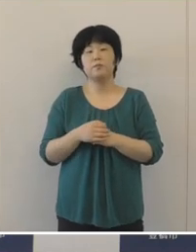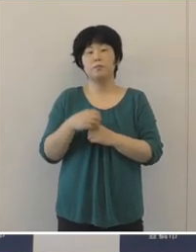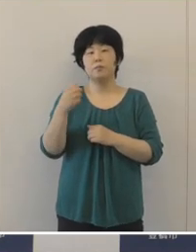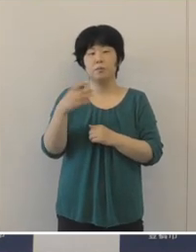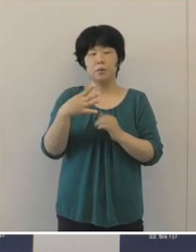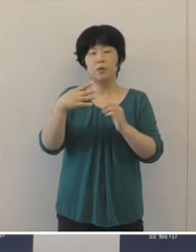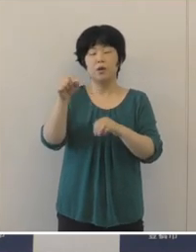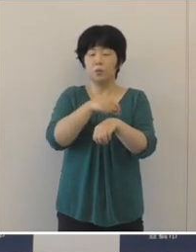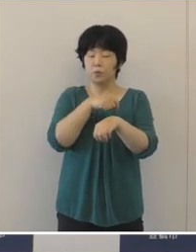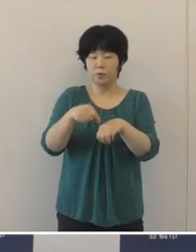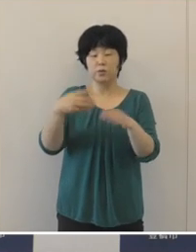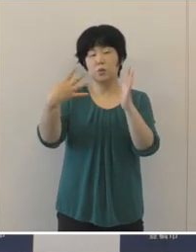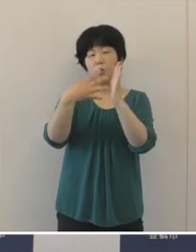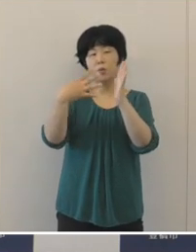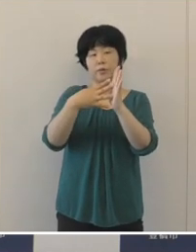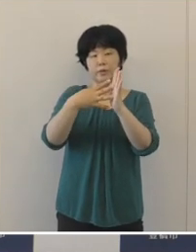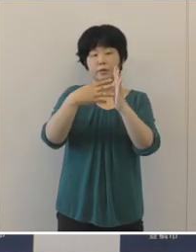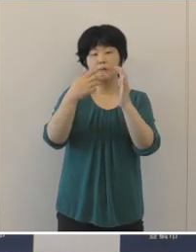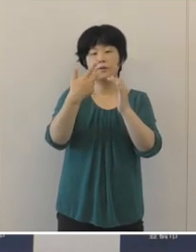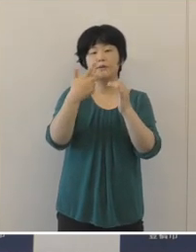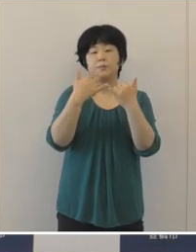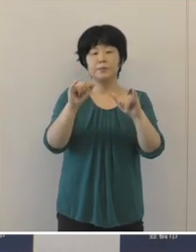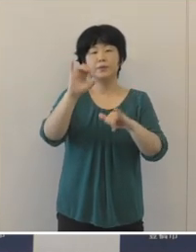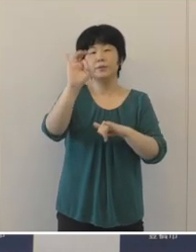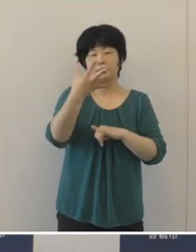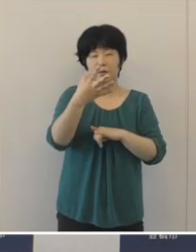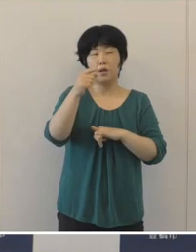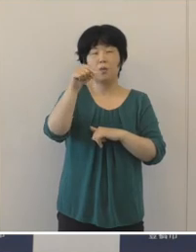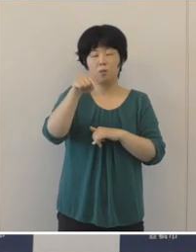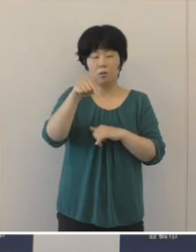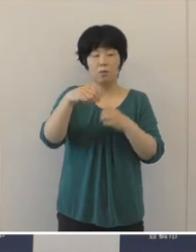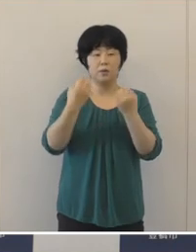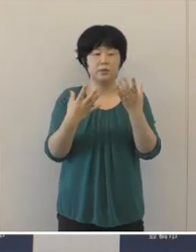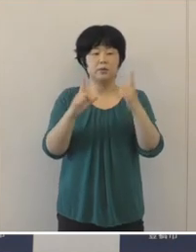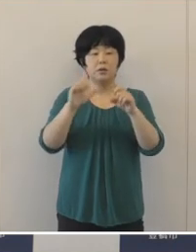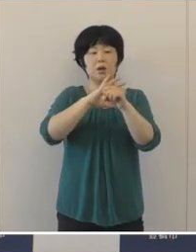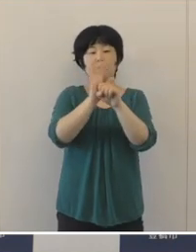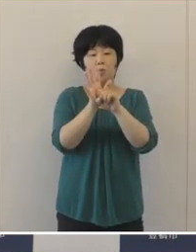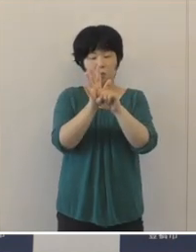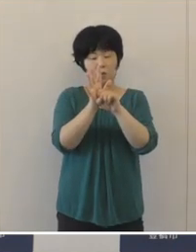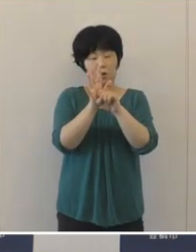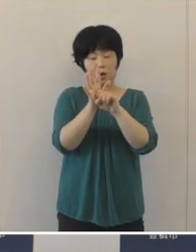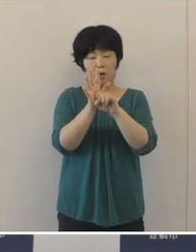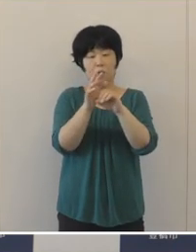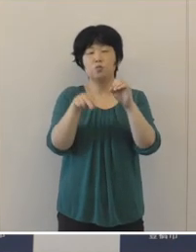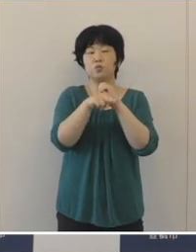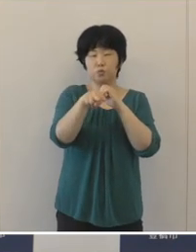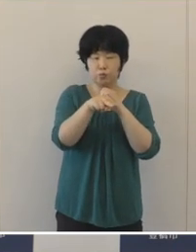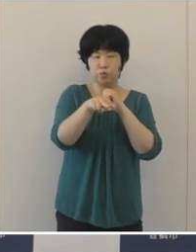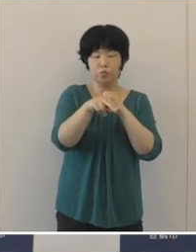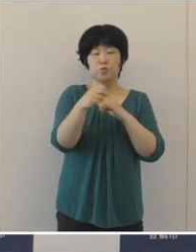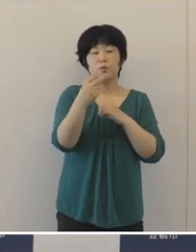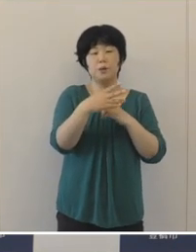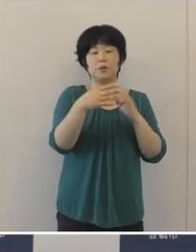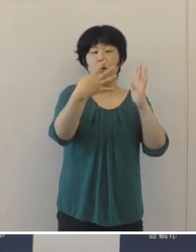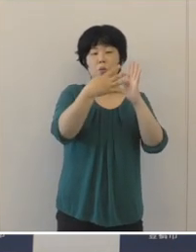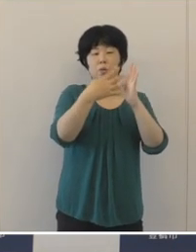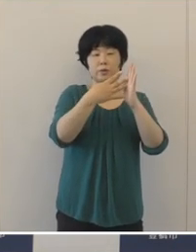そして、特に法人市民税は、新型コロナ ウイルス感染症や 法人税率の引き下げの影響もありまして